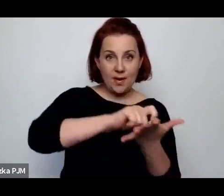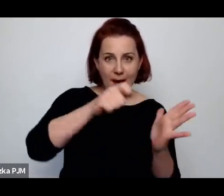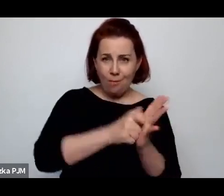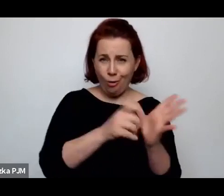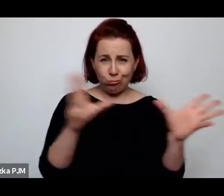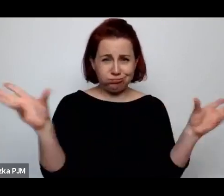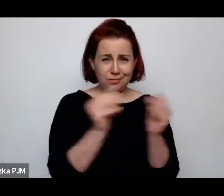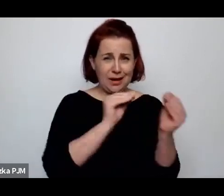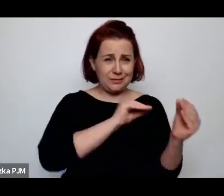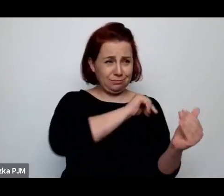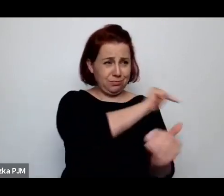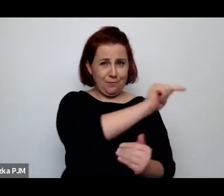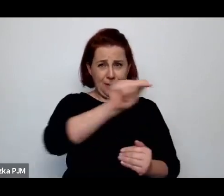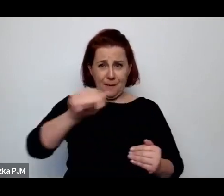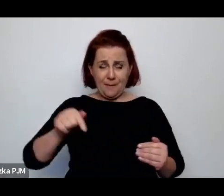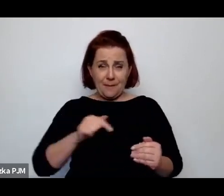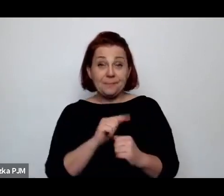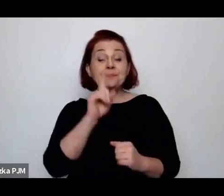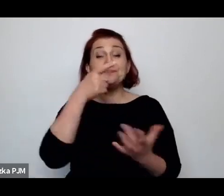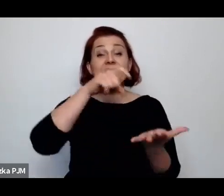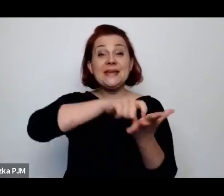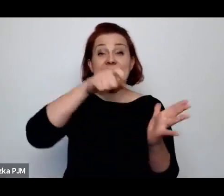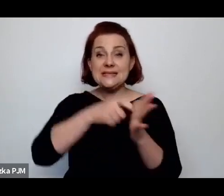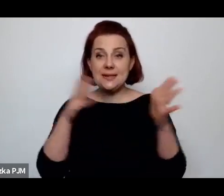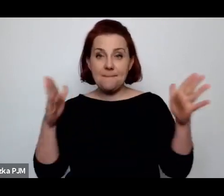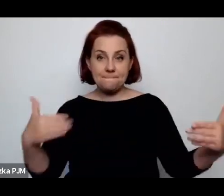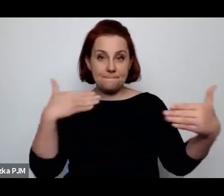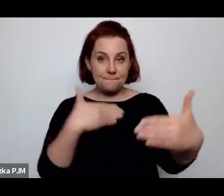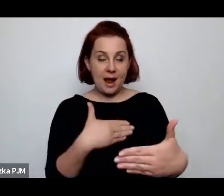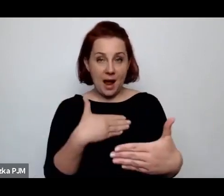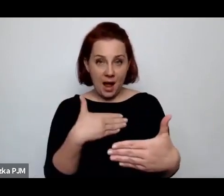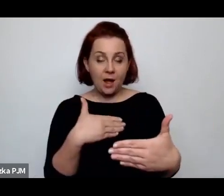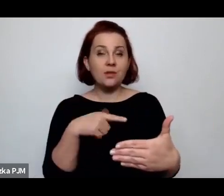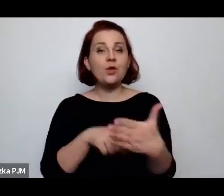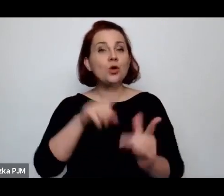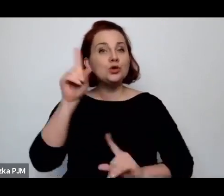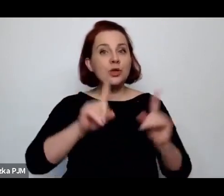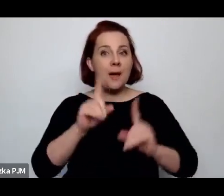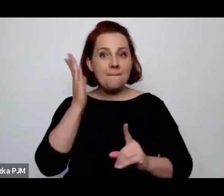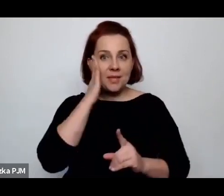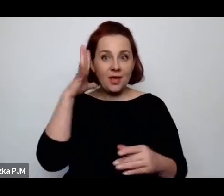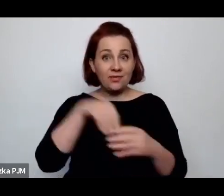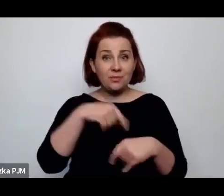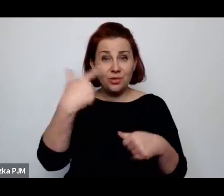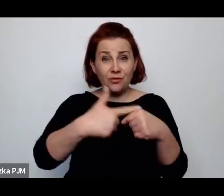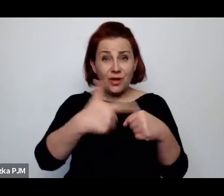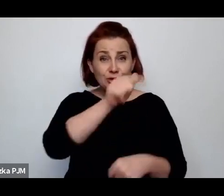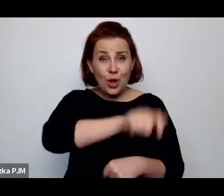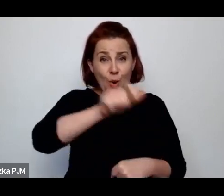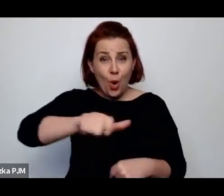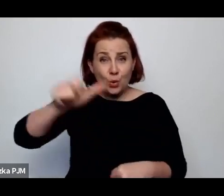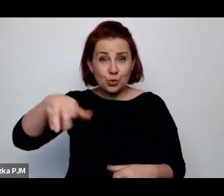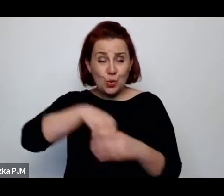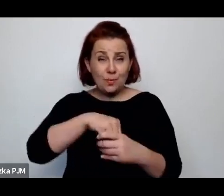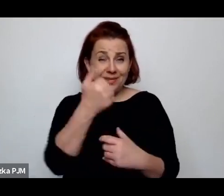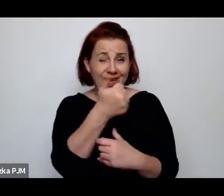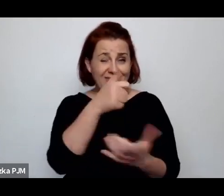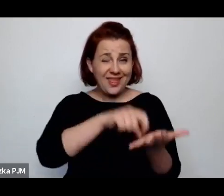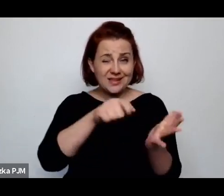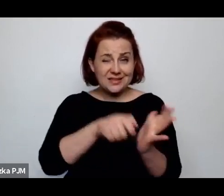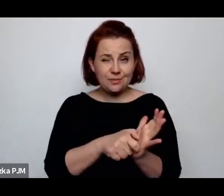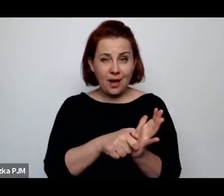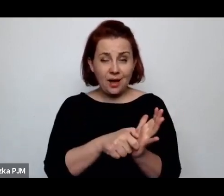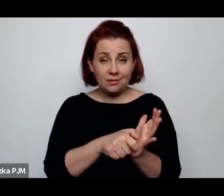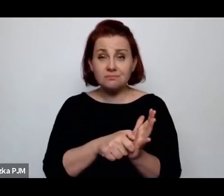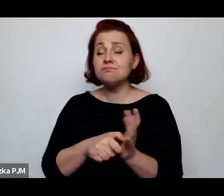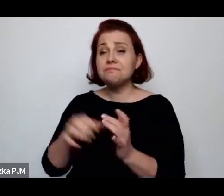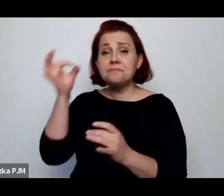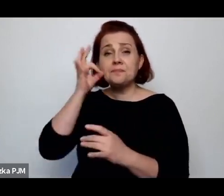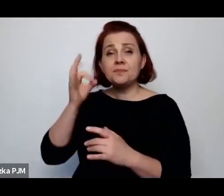ale te izby czasami były zamieszkałe przez 20 osób i to u Ireny Krzywickiej